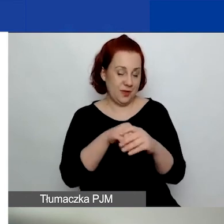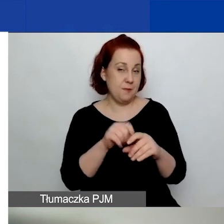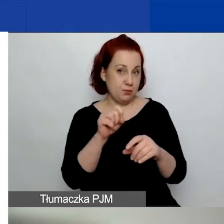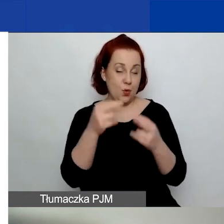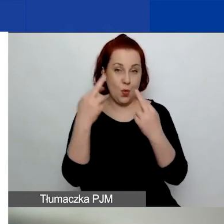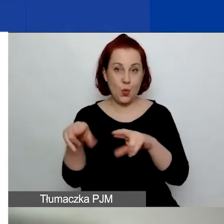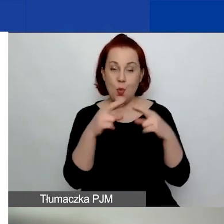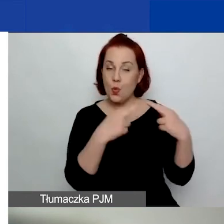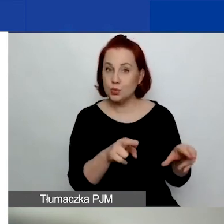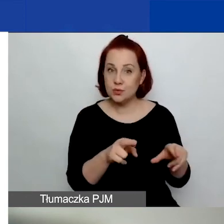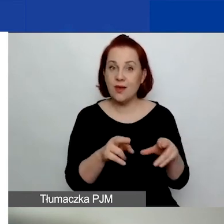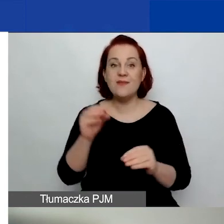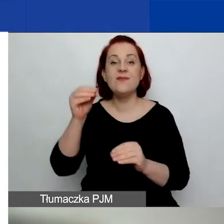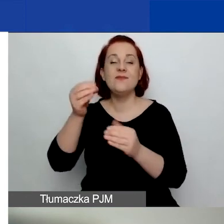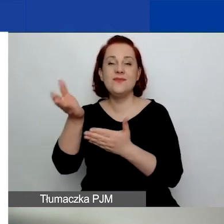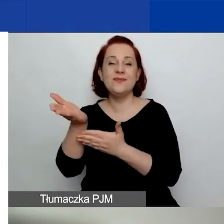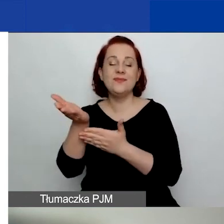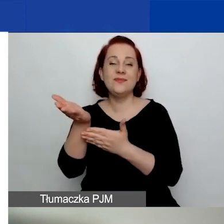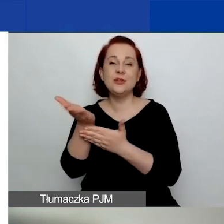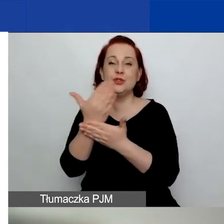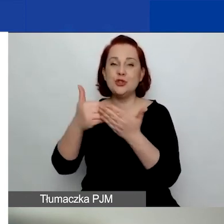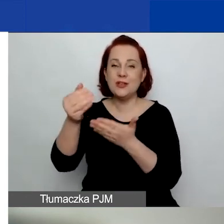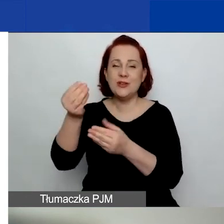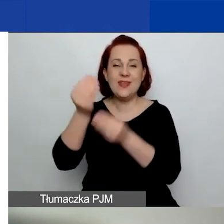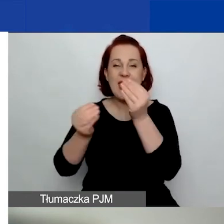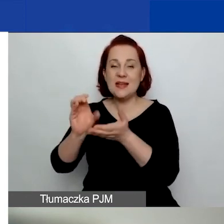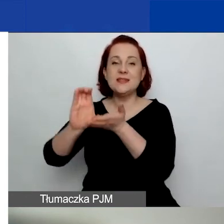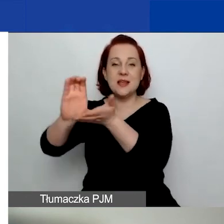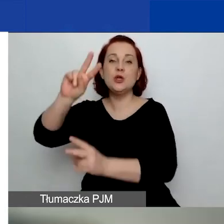większa, zdecydowana część pieniędzy pochodzi z funduszy EOG,